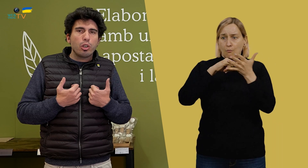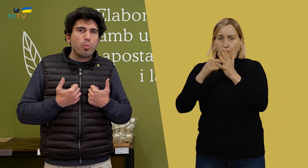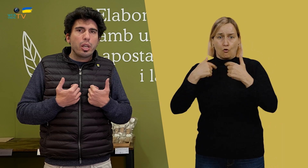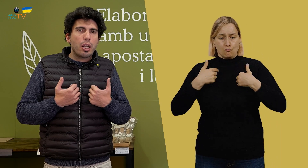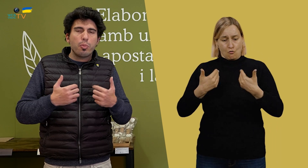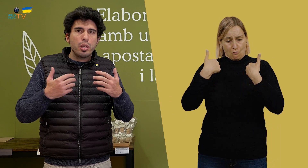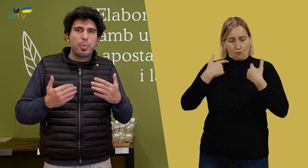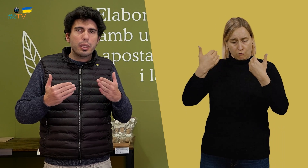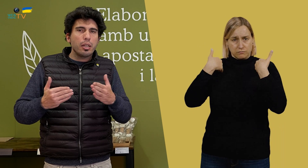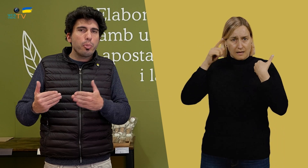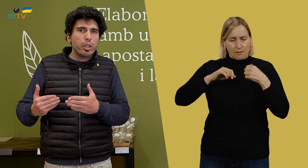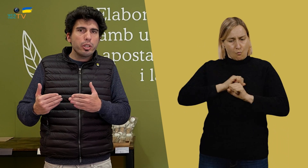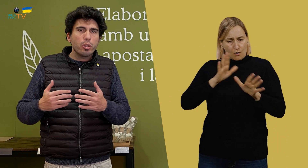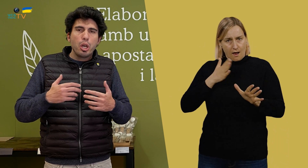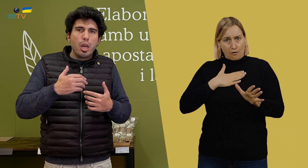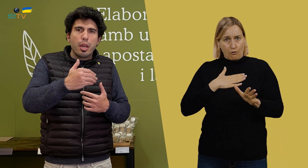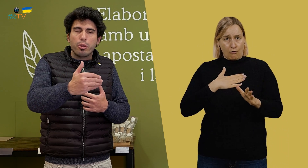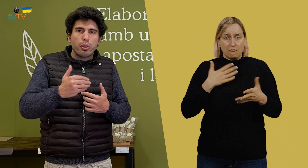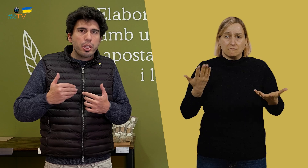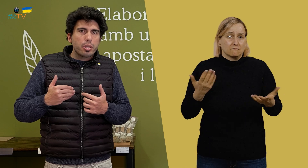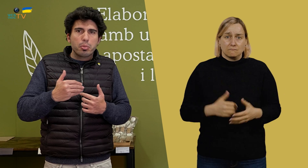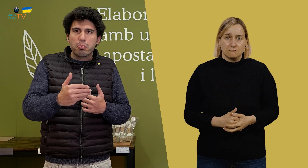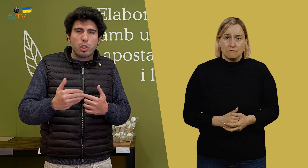yo tengo muy claro mi parte del proyecto, entonces,